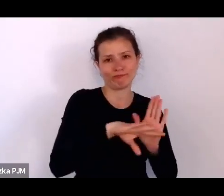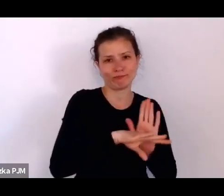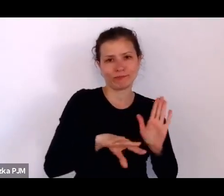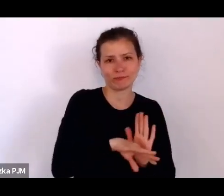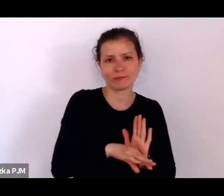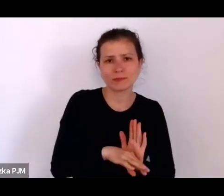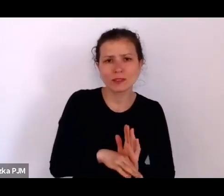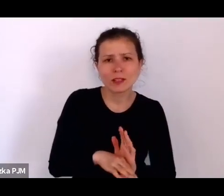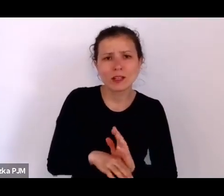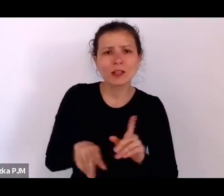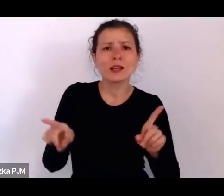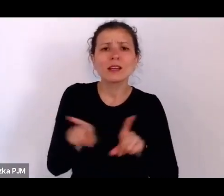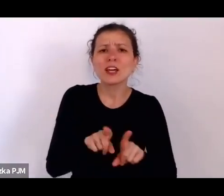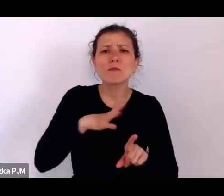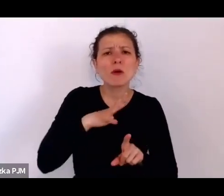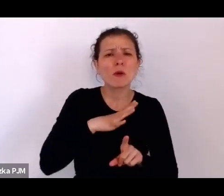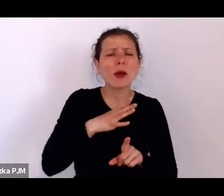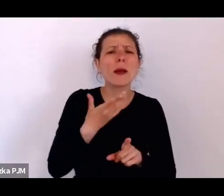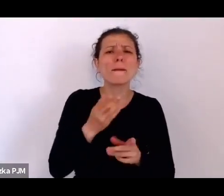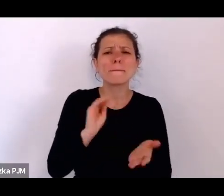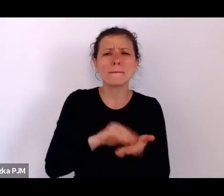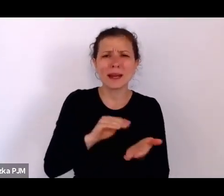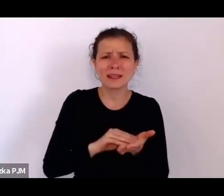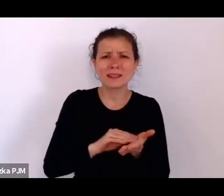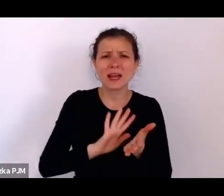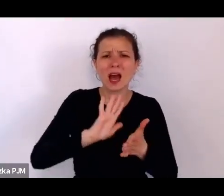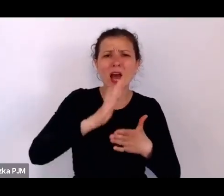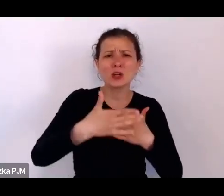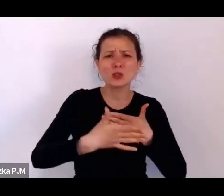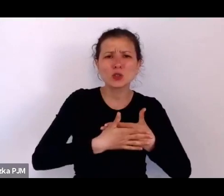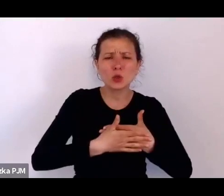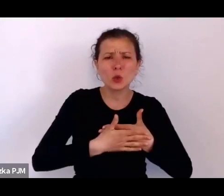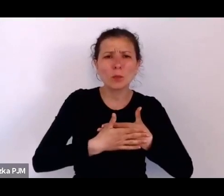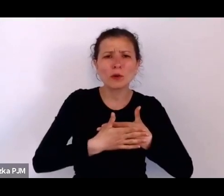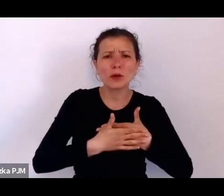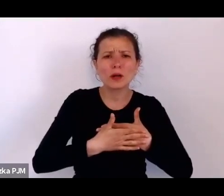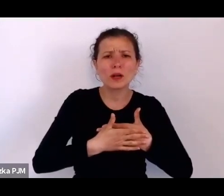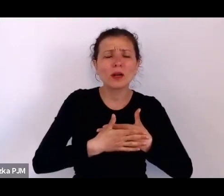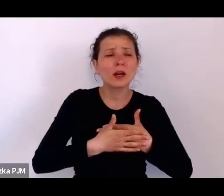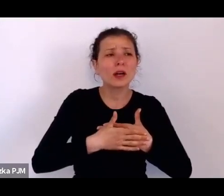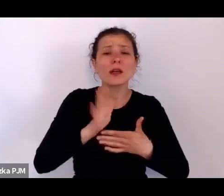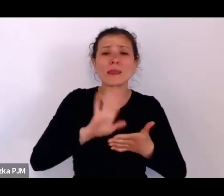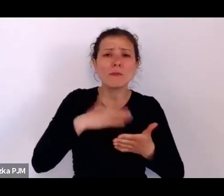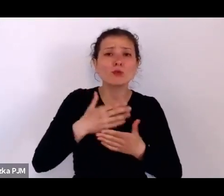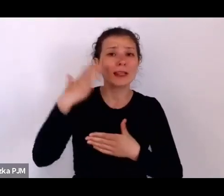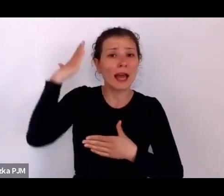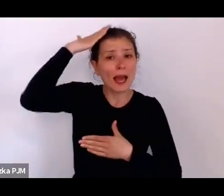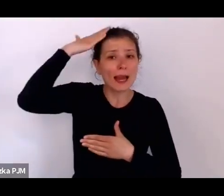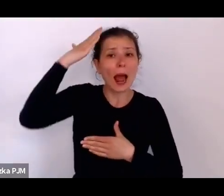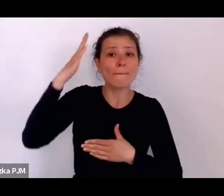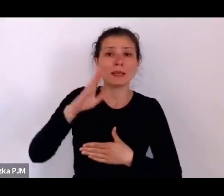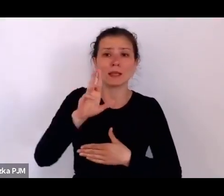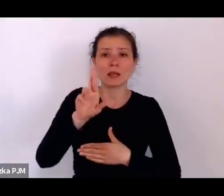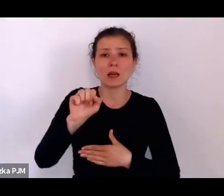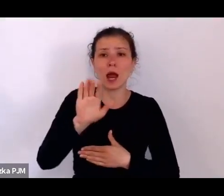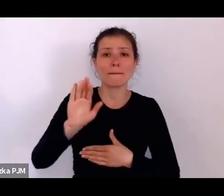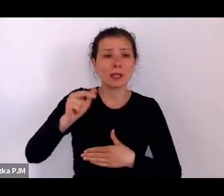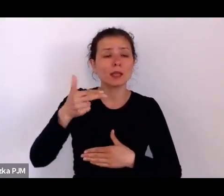czyli żydowski ślub – pierwszy lepszy rabin mógł udzielić takiego ślubu, nowopoślubiony mąż